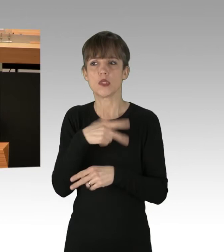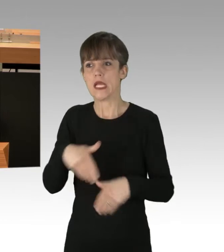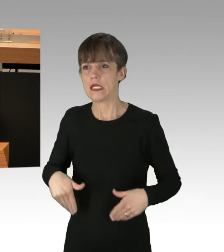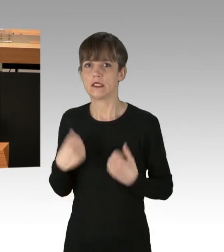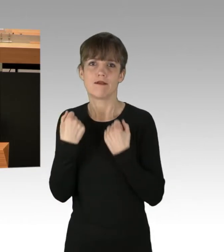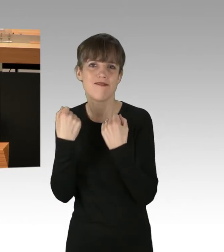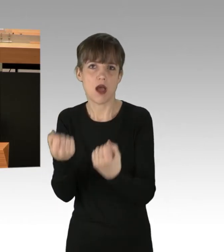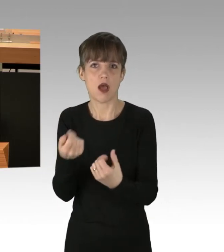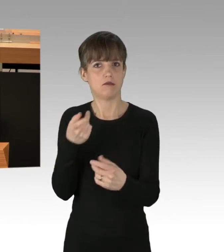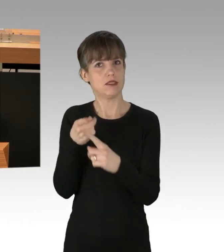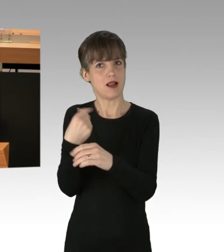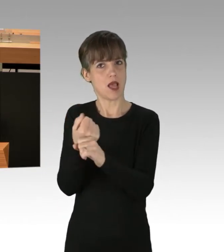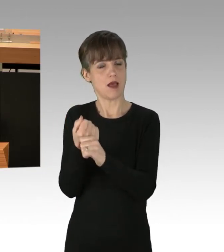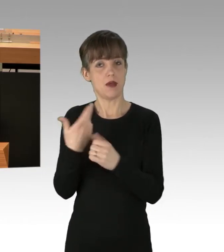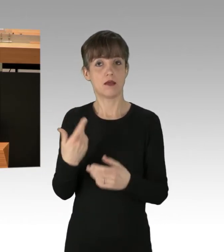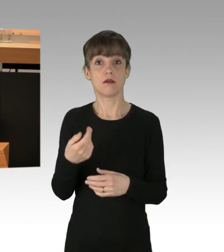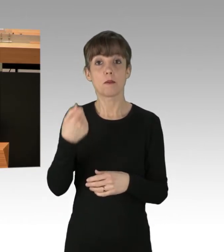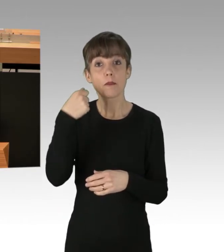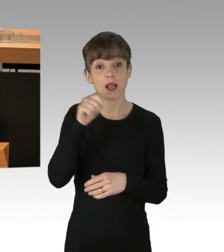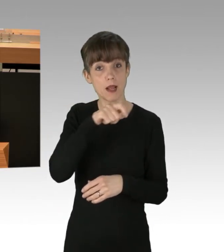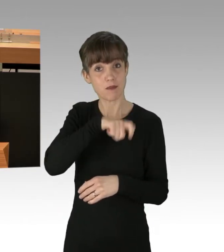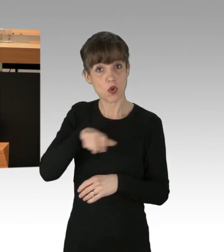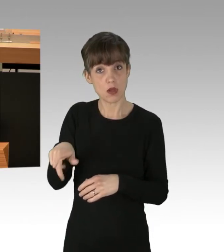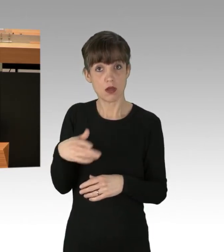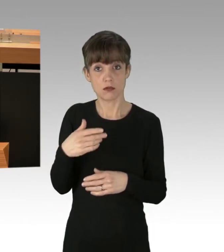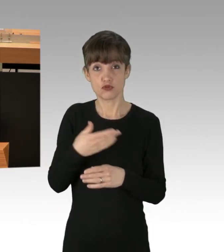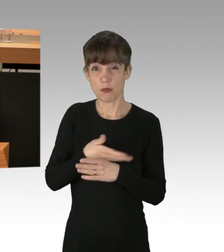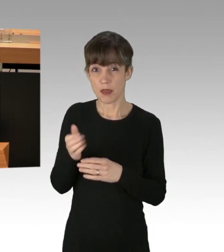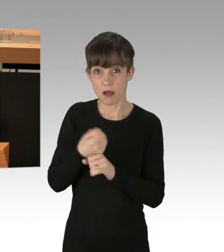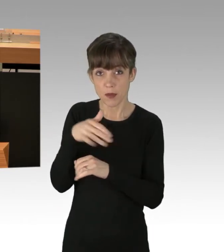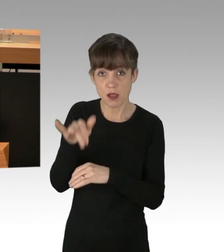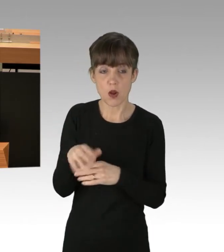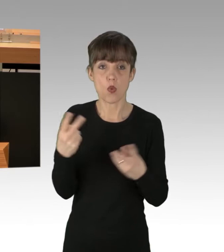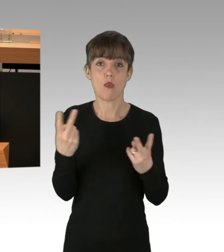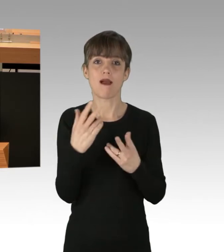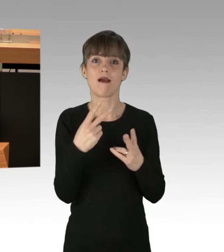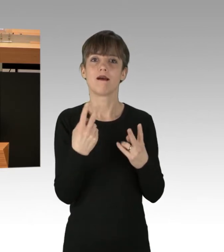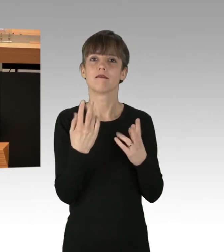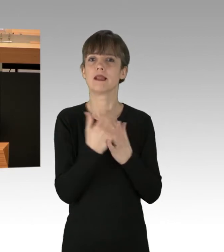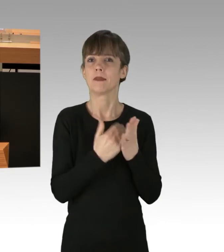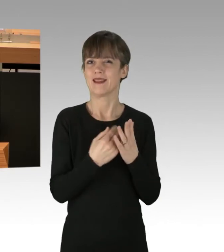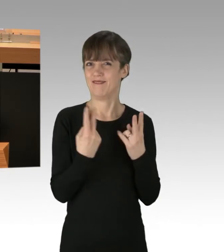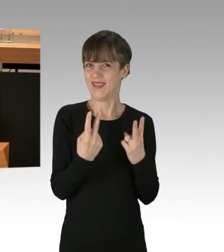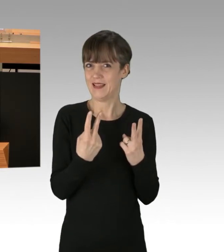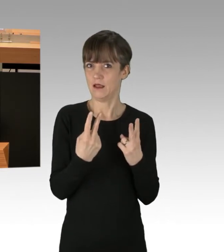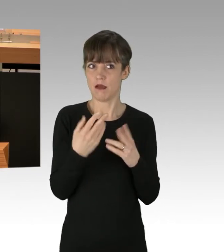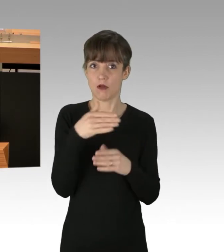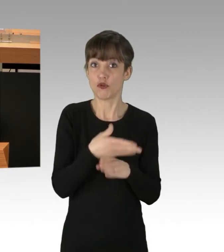Berlinerinnen und Berliner kommen zu spät zur Arbeit oder wichtigen Terminen. Der wirtschaftliche Schaden für Einzelne ist nicht zu beziffern.